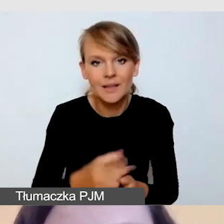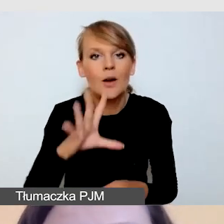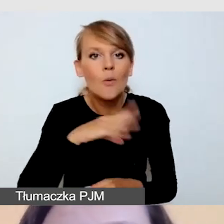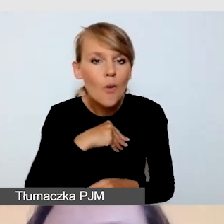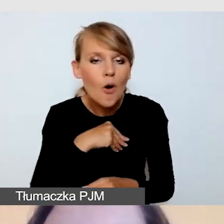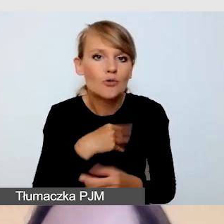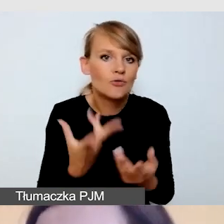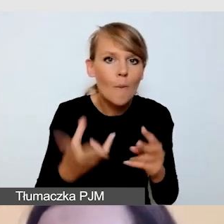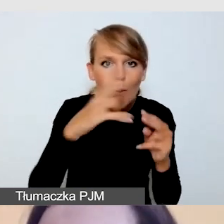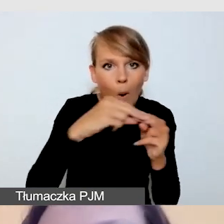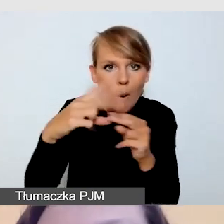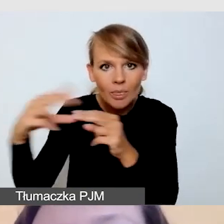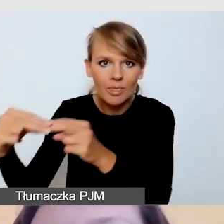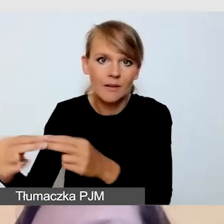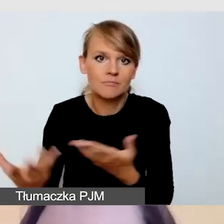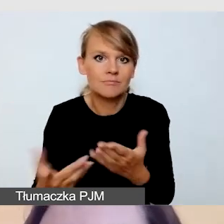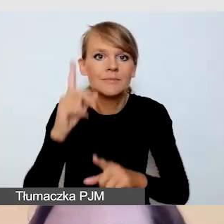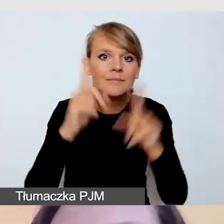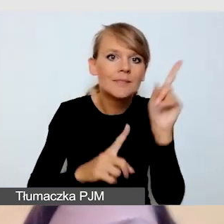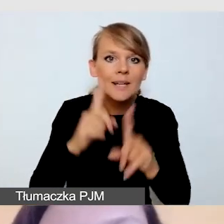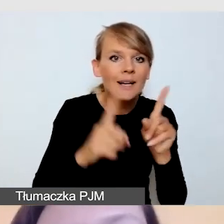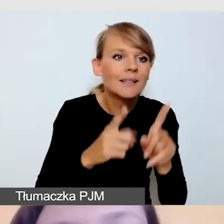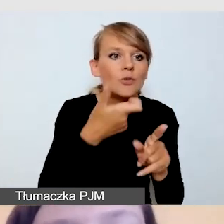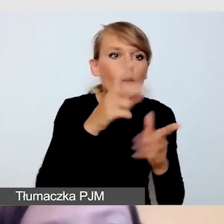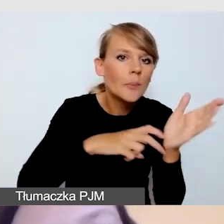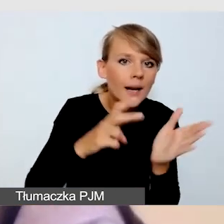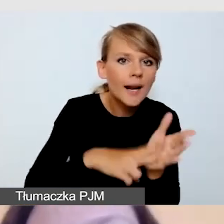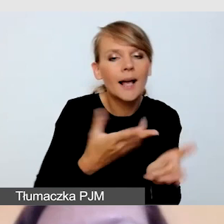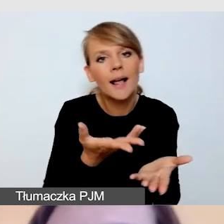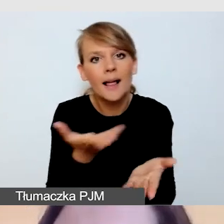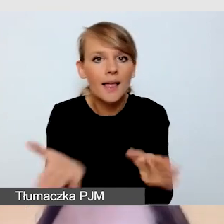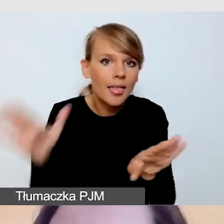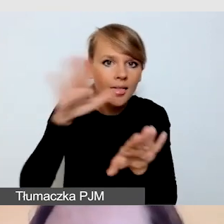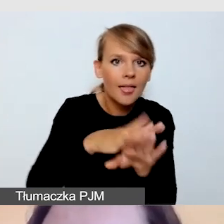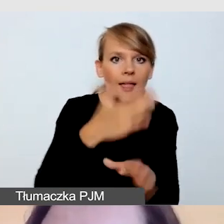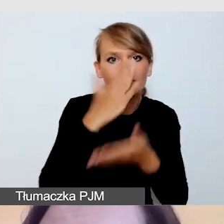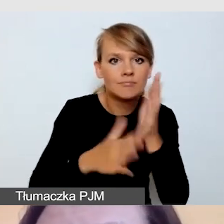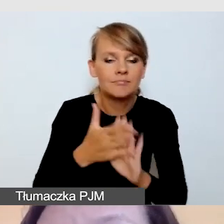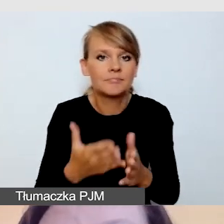czyli czasami zamaskować nasze braki, czasami skorygować czyjeś błędy